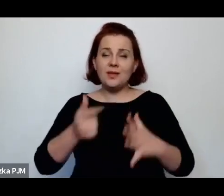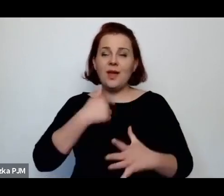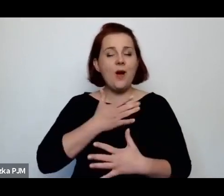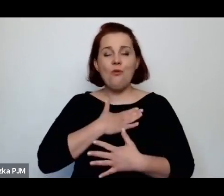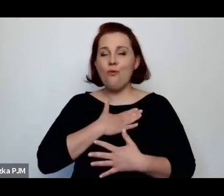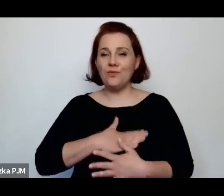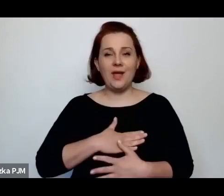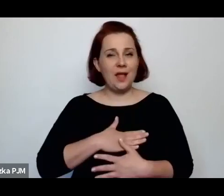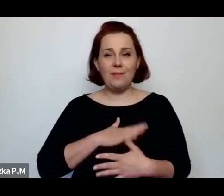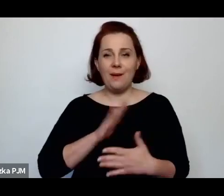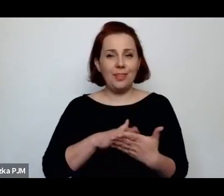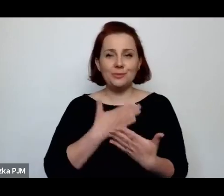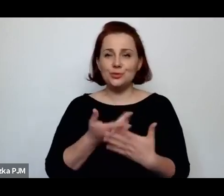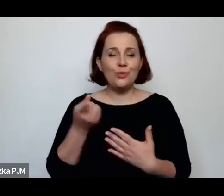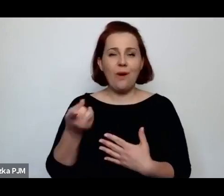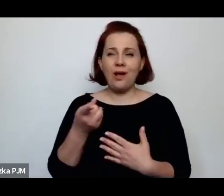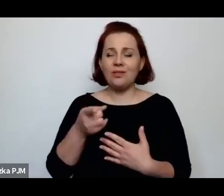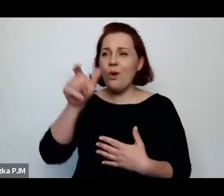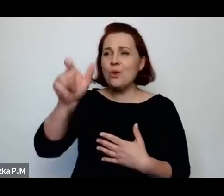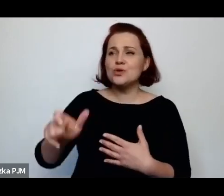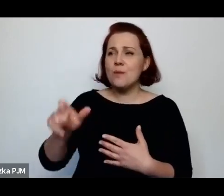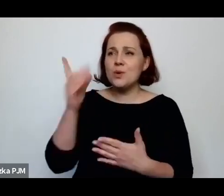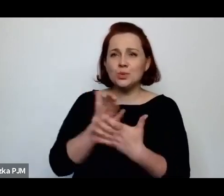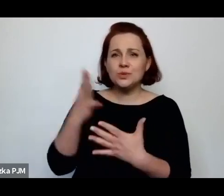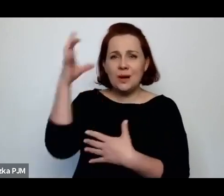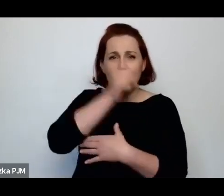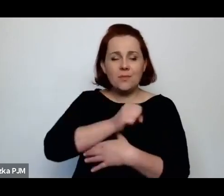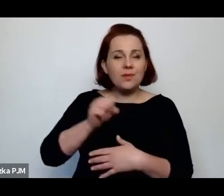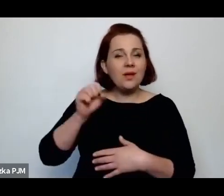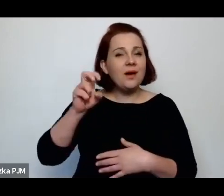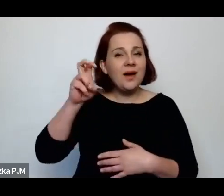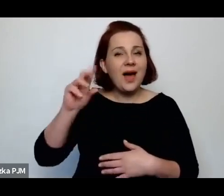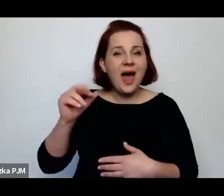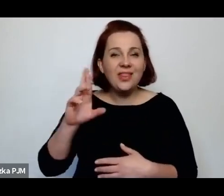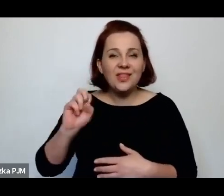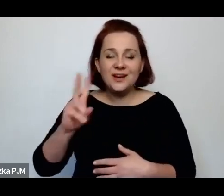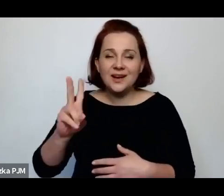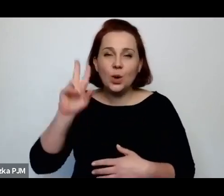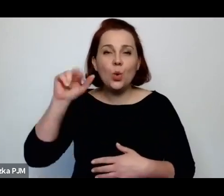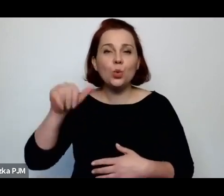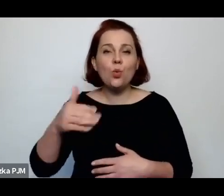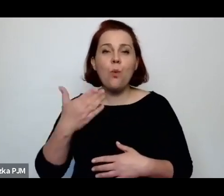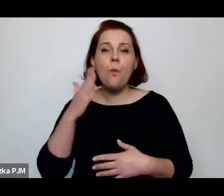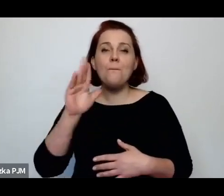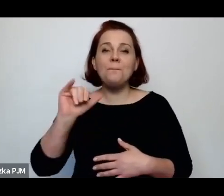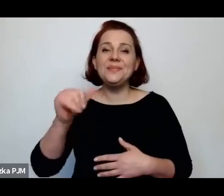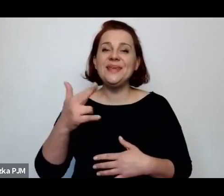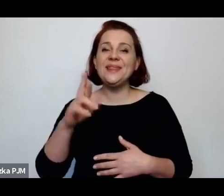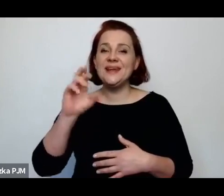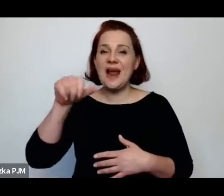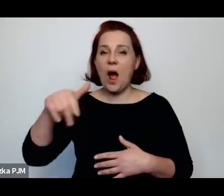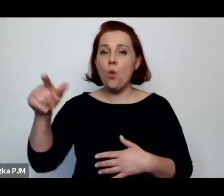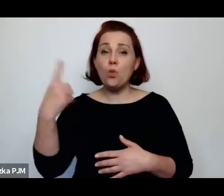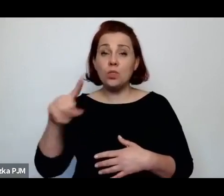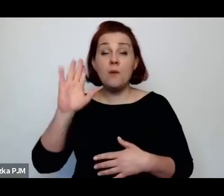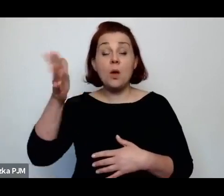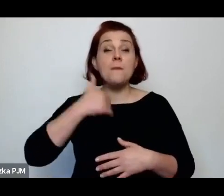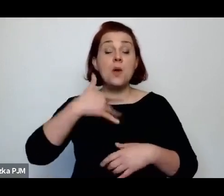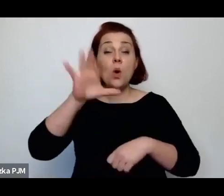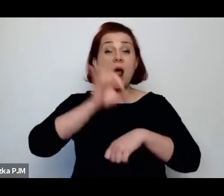np. takich zapomnianych autorów jak Henryk Rubin Raut, później lekarz w poradni świadomego macierzyństwa